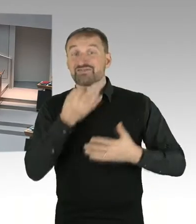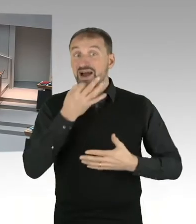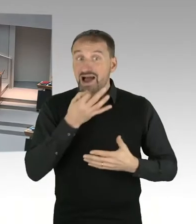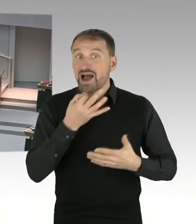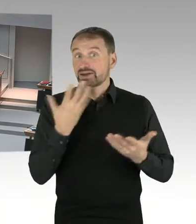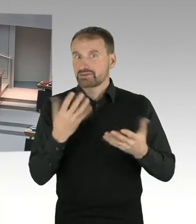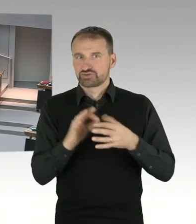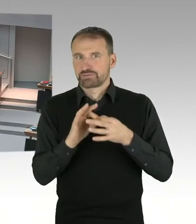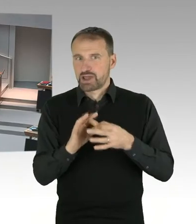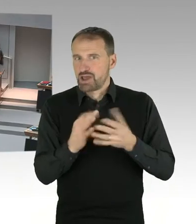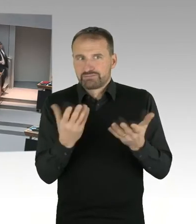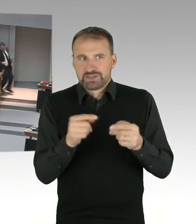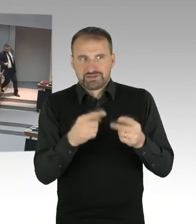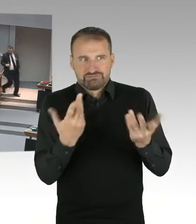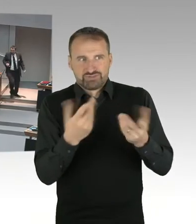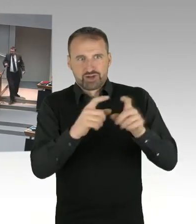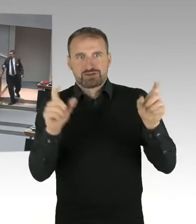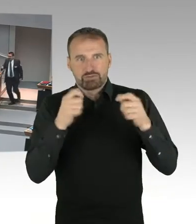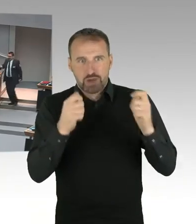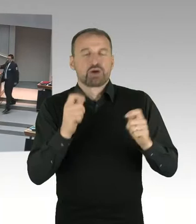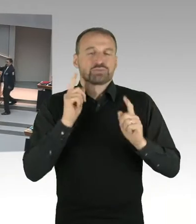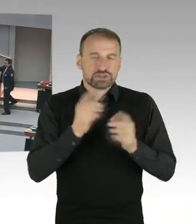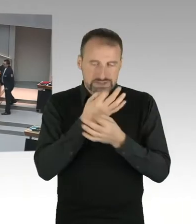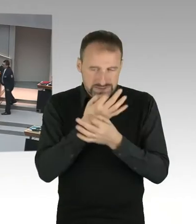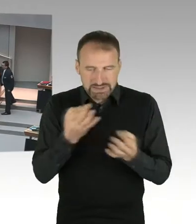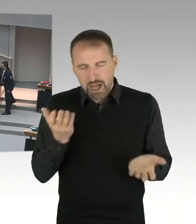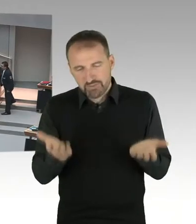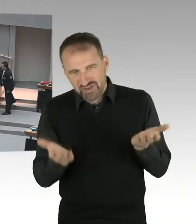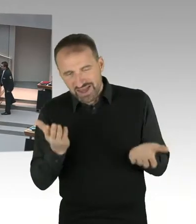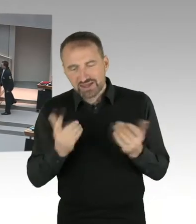ob für ein Stadionneubau tatsächlich der Abriss